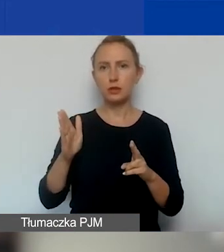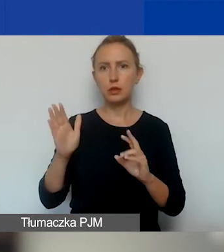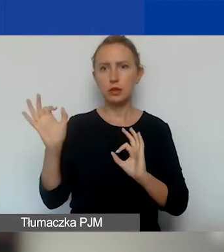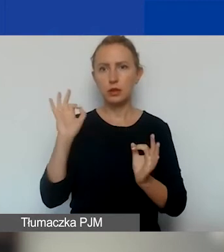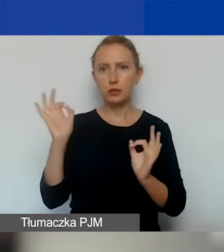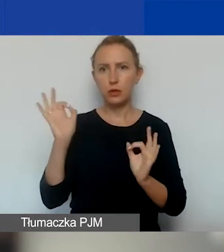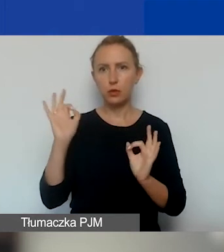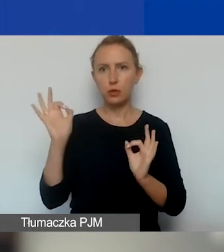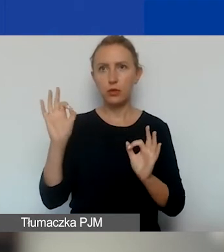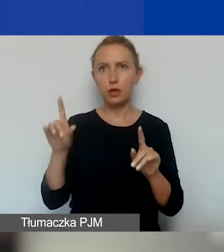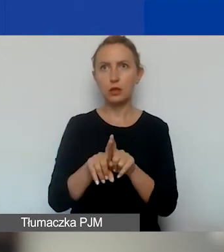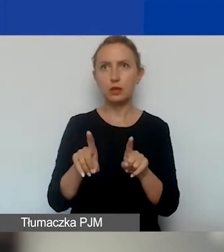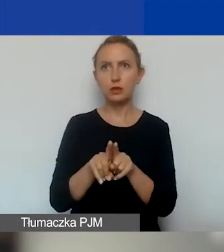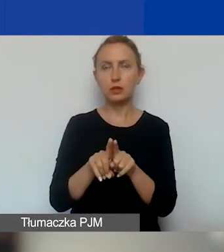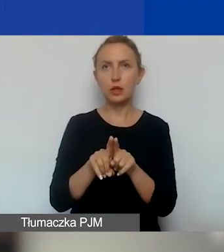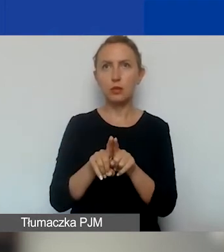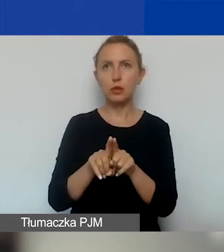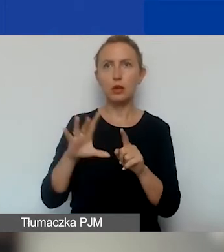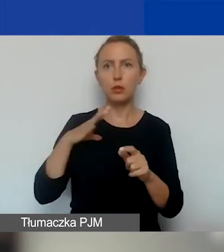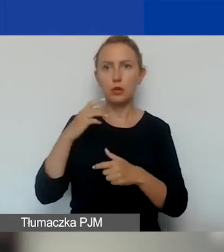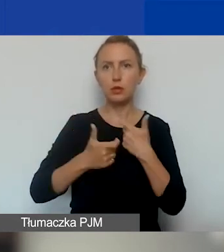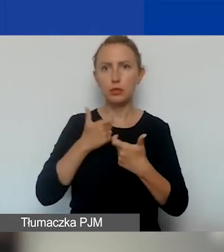tak samo jak informowaliśmy teraz.